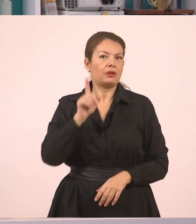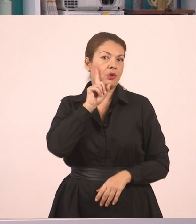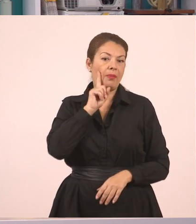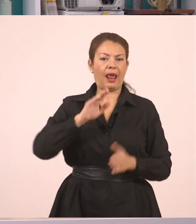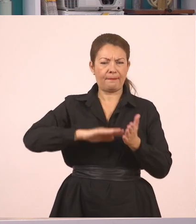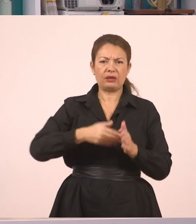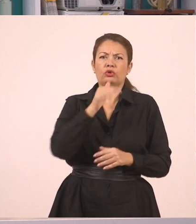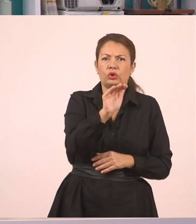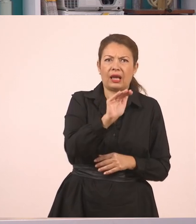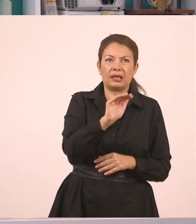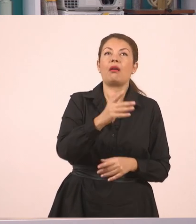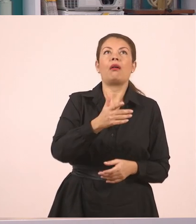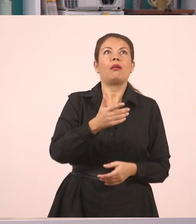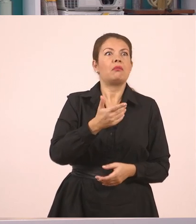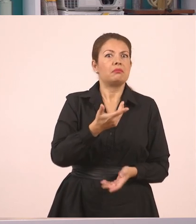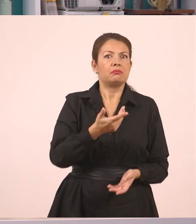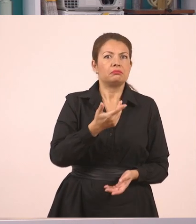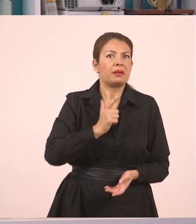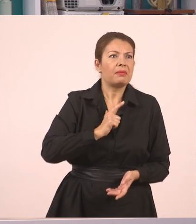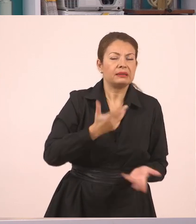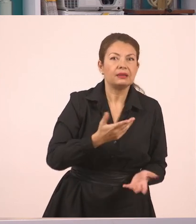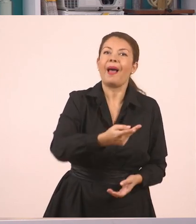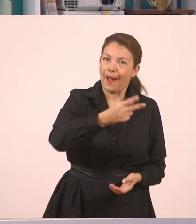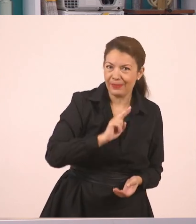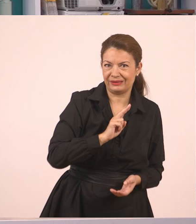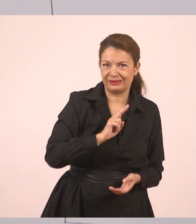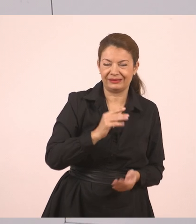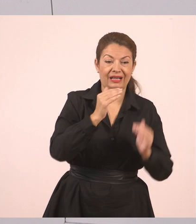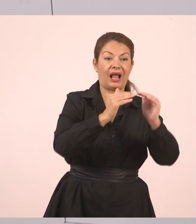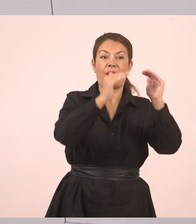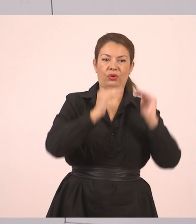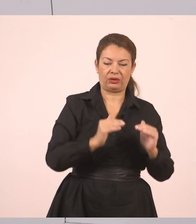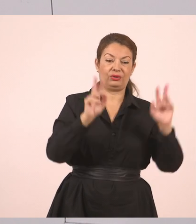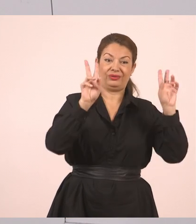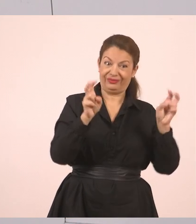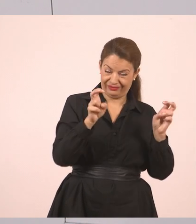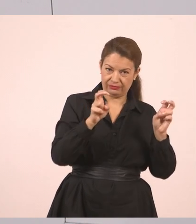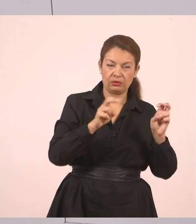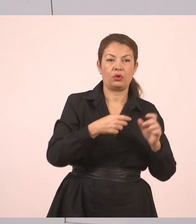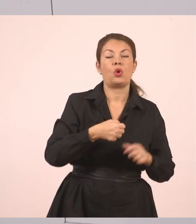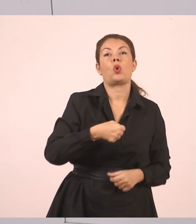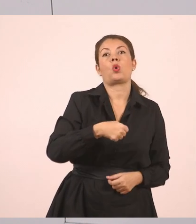Ανοίγουμε τα εισαγωγικά για να δώσουμε την απάντηση. "Όχι", κόμμα, απαντήσαμε εμείς.